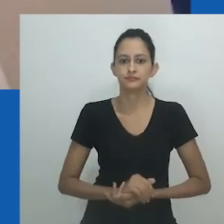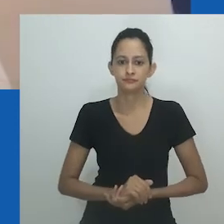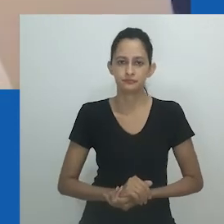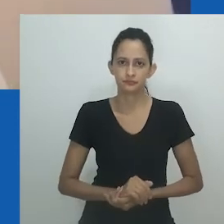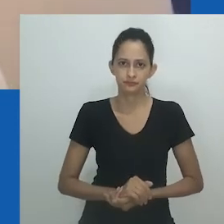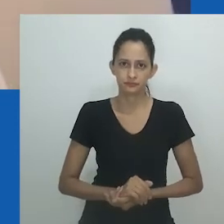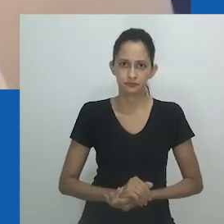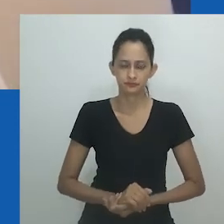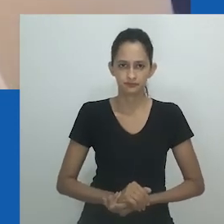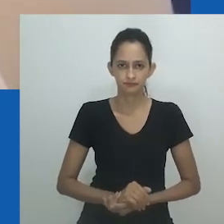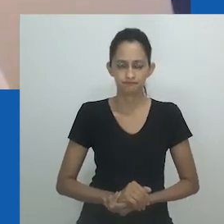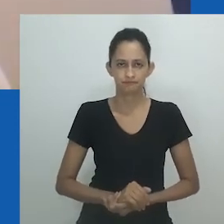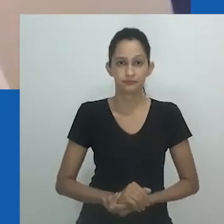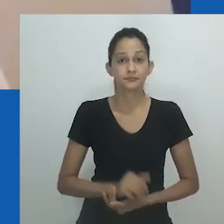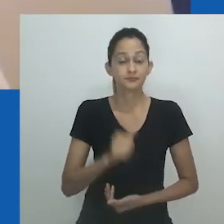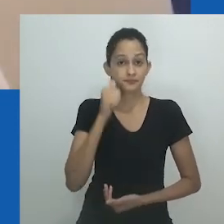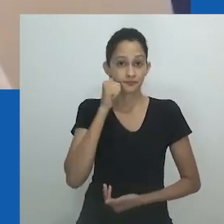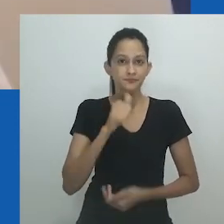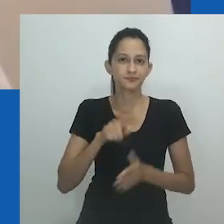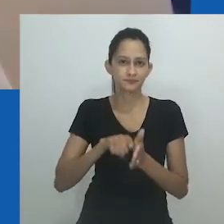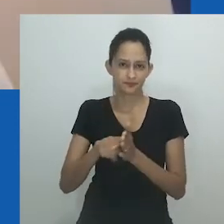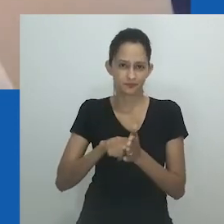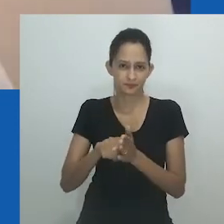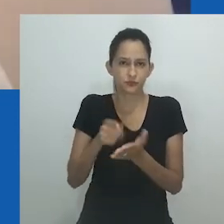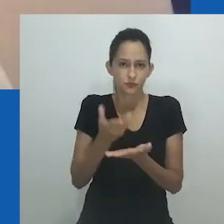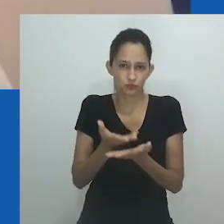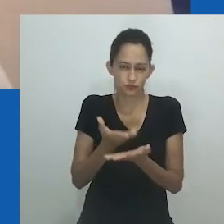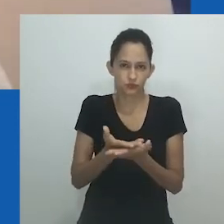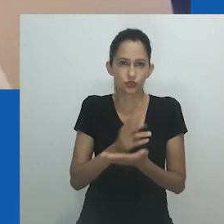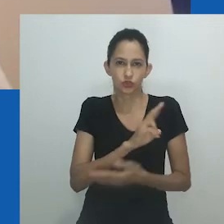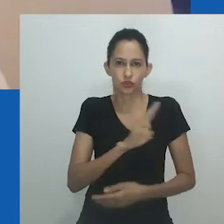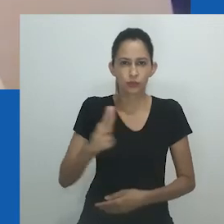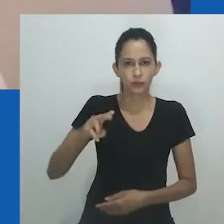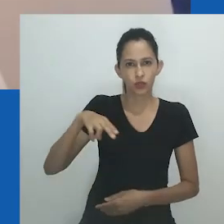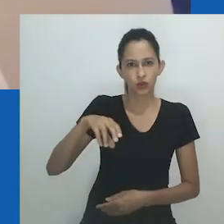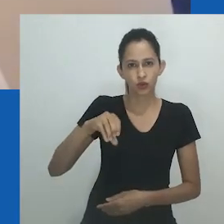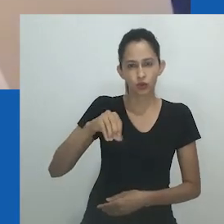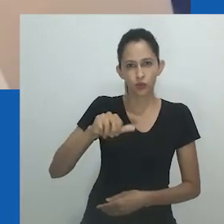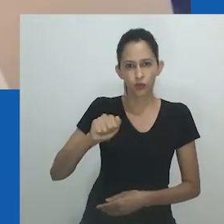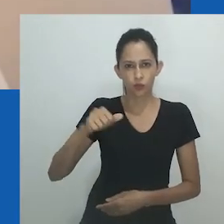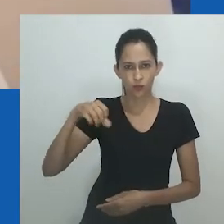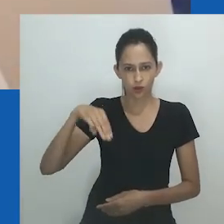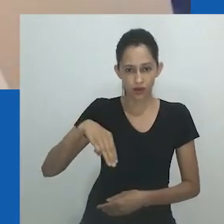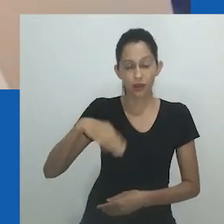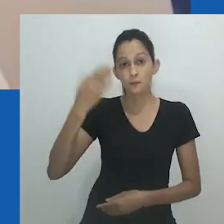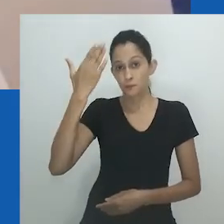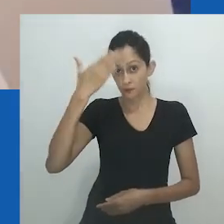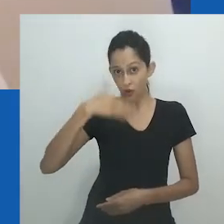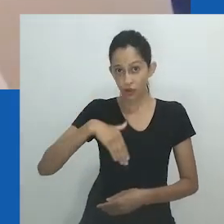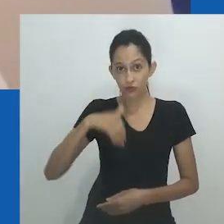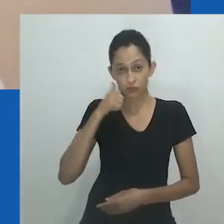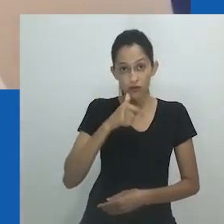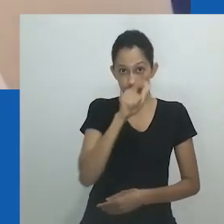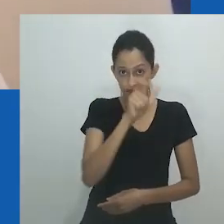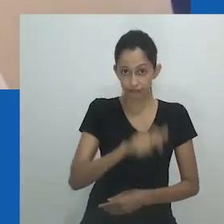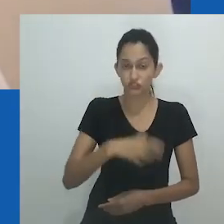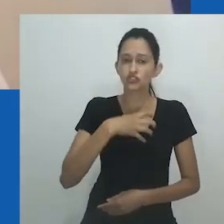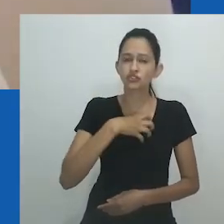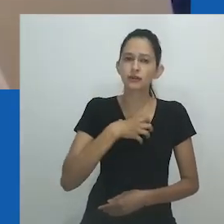Ela rejeita ser chamada pelo marido e também rejeita permanecer casada com ele, e assim sucumbir ao abuso.